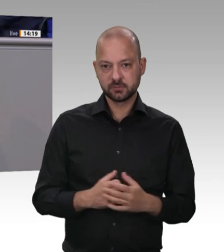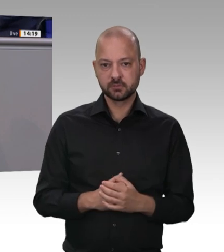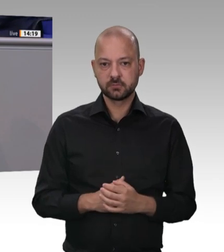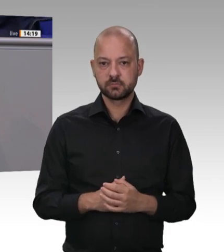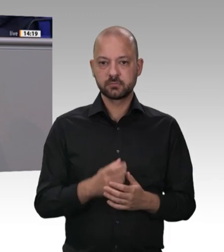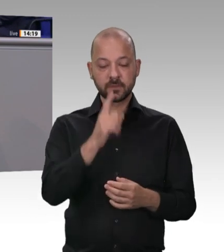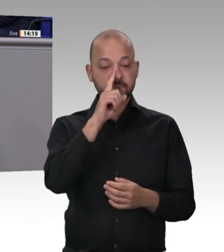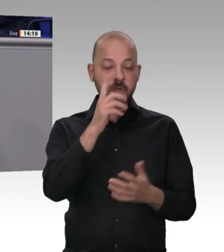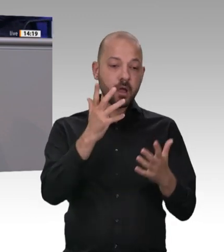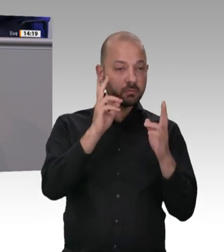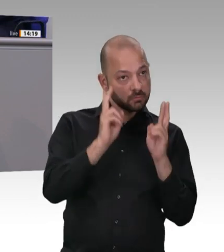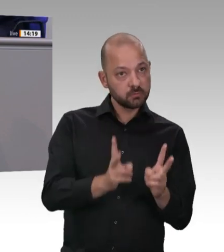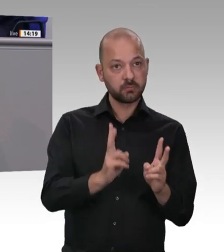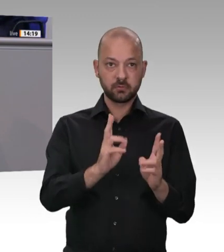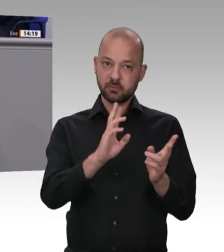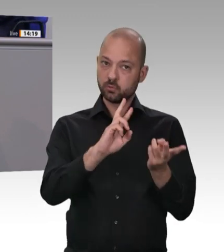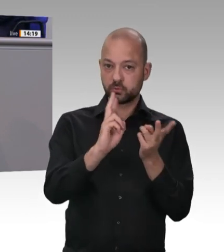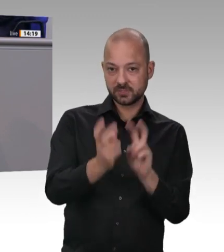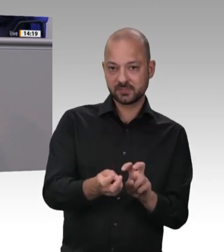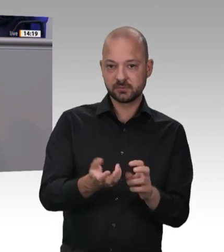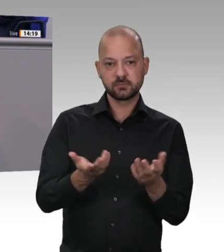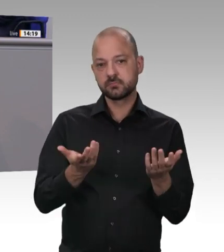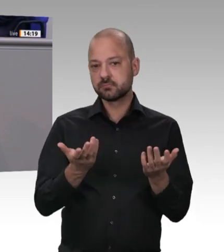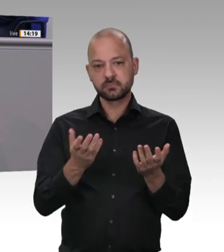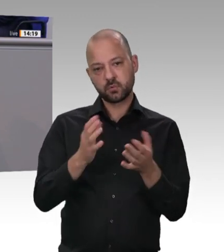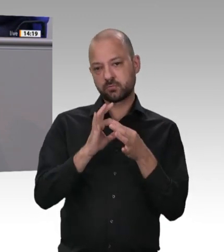nicht von irgendwelchen Lobbyisten, die viel Geld für Rechtsgutachten aufwenden